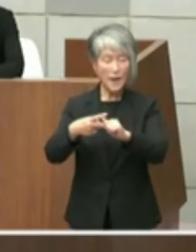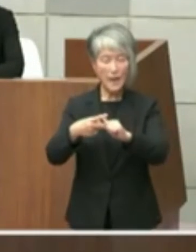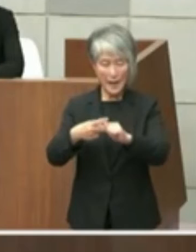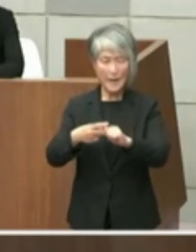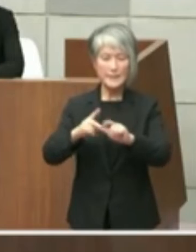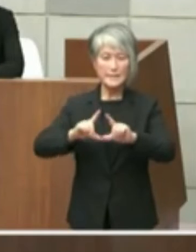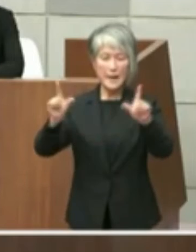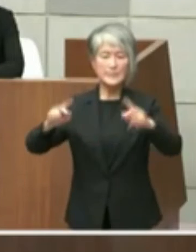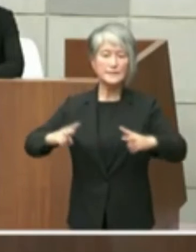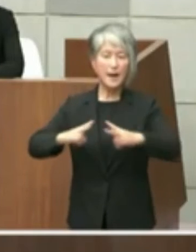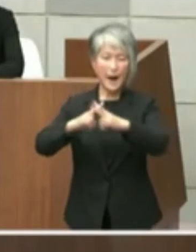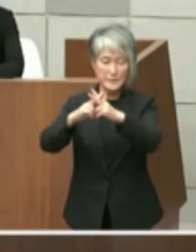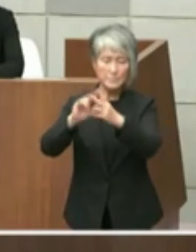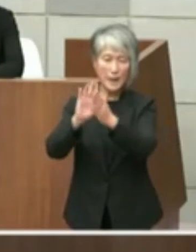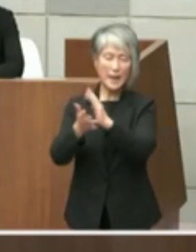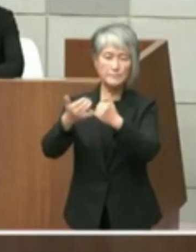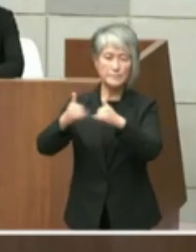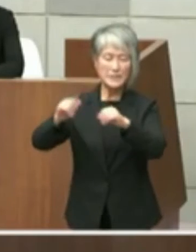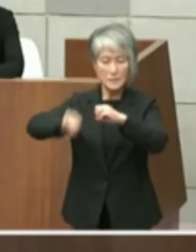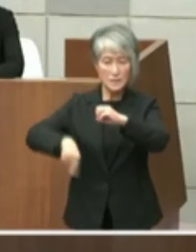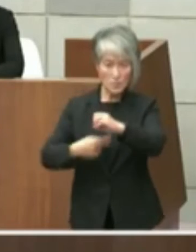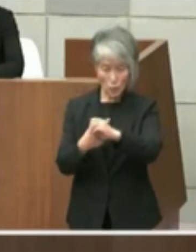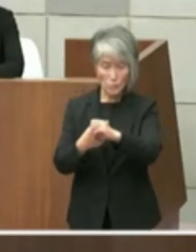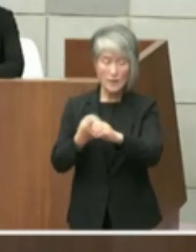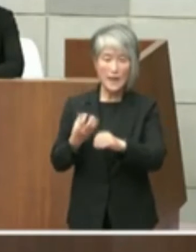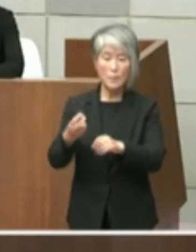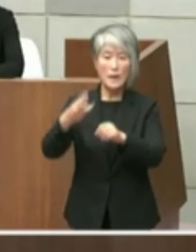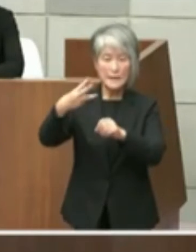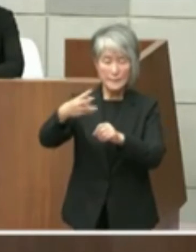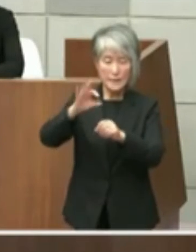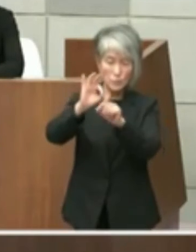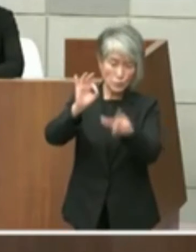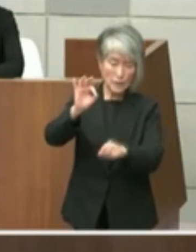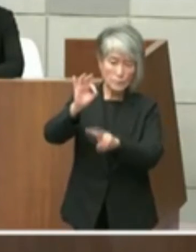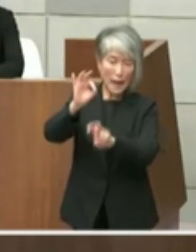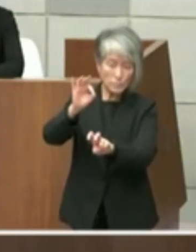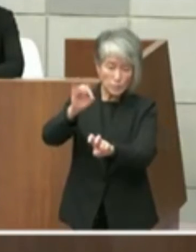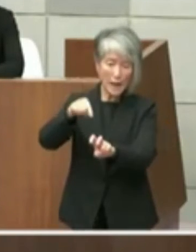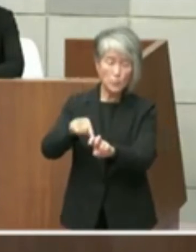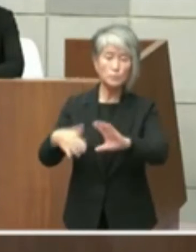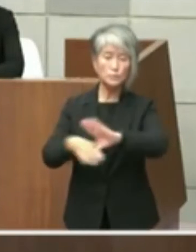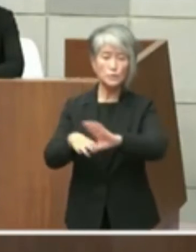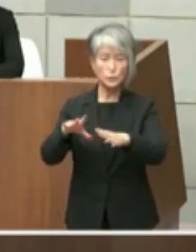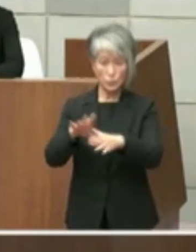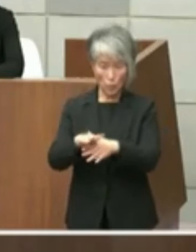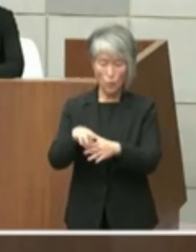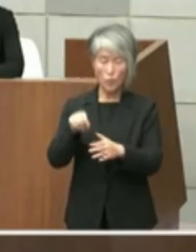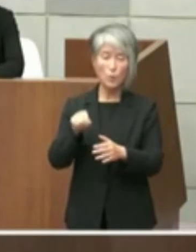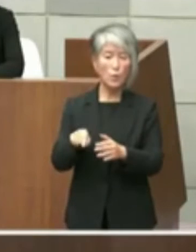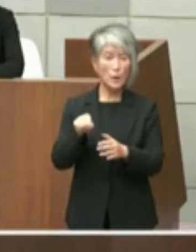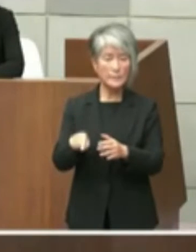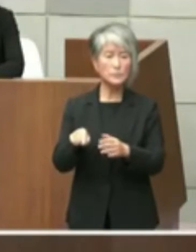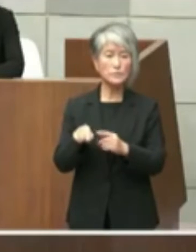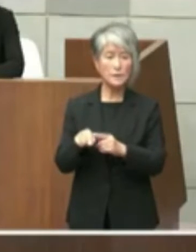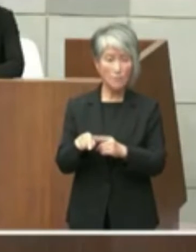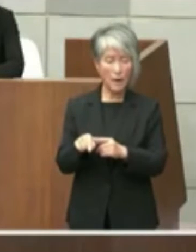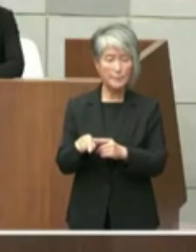米ば3年10月僅か付文書についてで ございますが本文書につきましては中明石